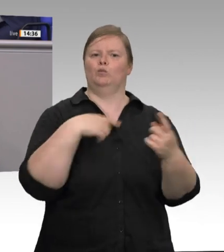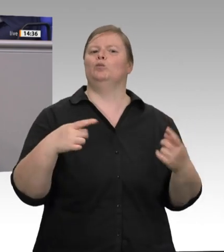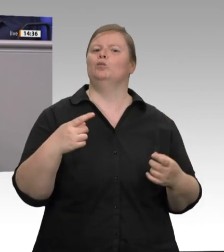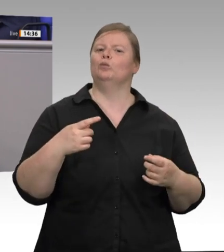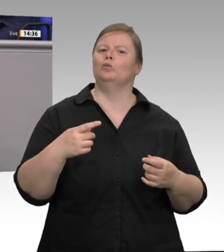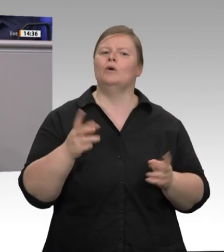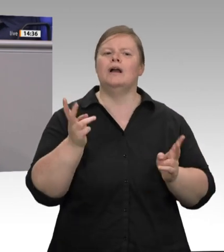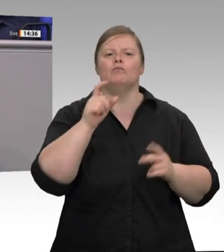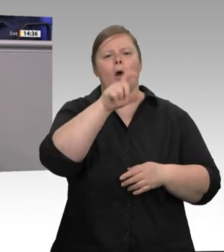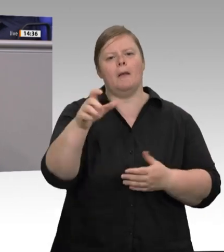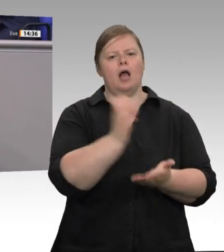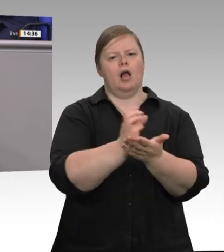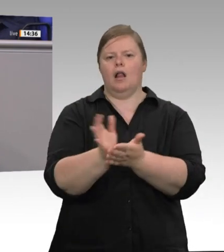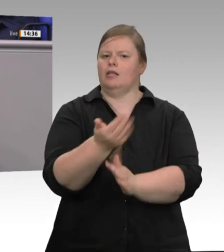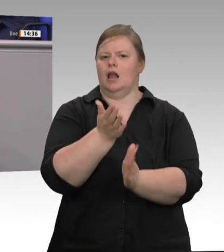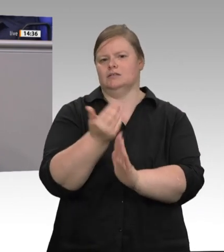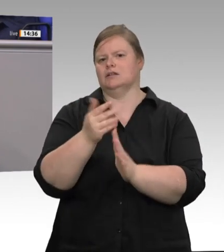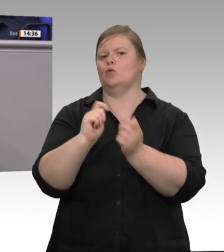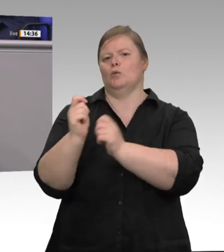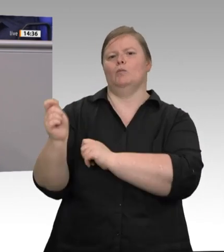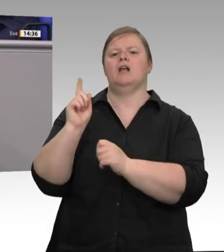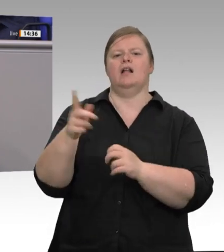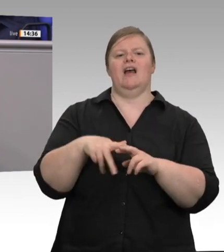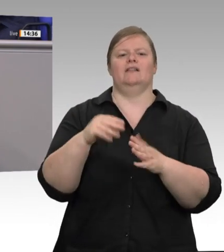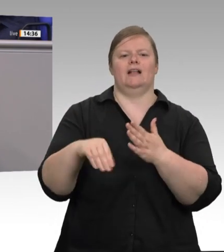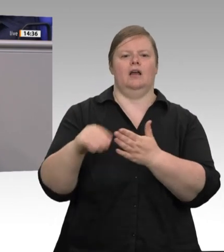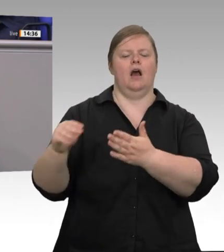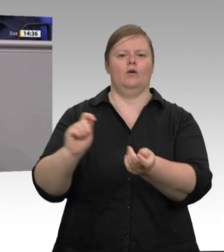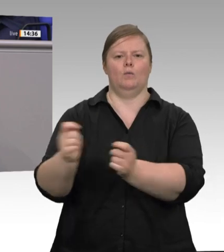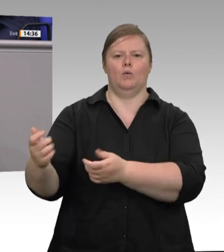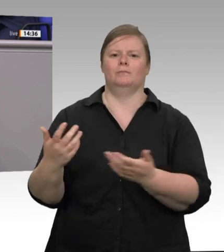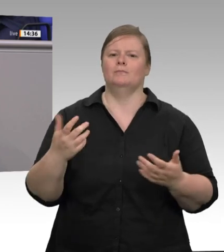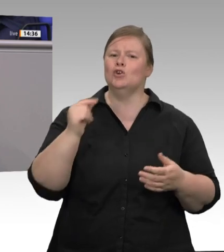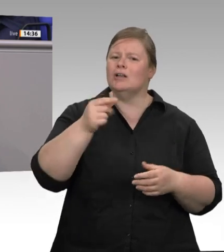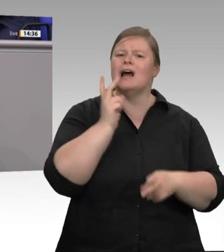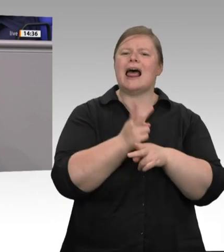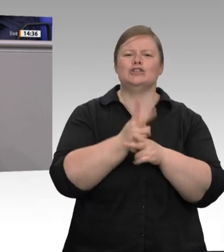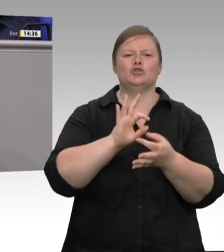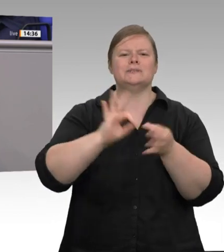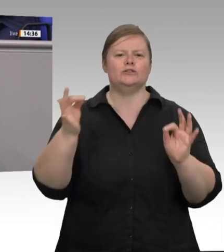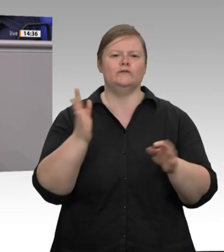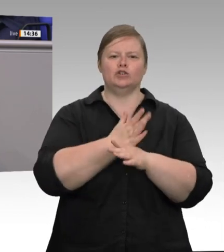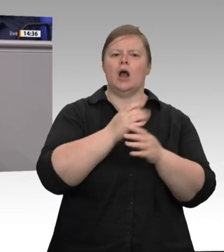Bereich derzeit ein Instrument, um das regulierte, legale, sozial abgesicherte Arbeitsverhältnis zu zerstören. Deshalb